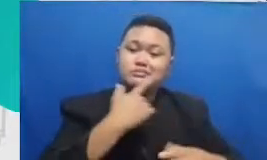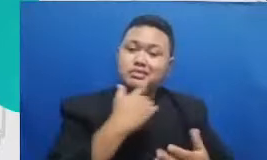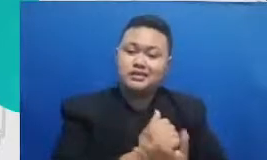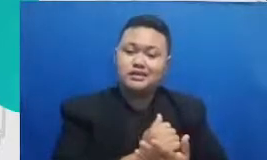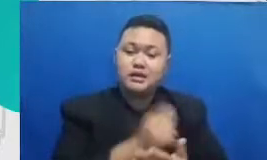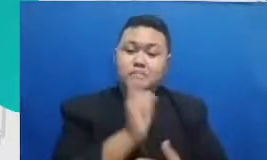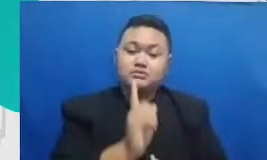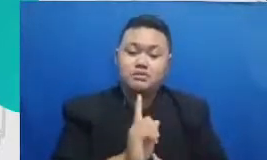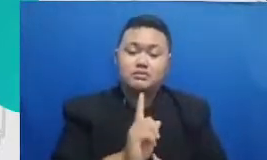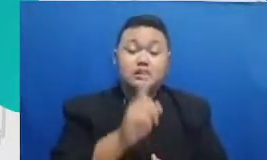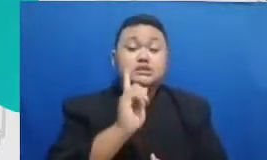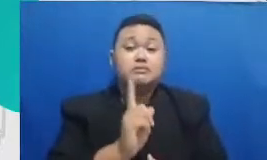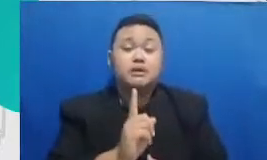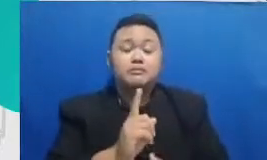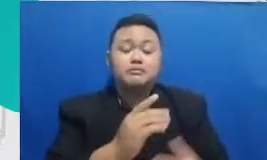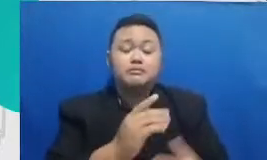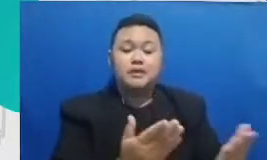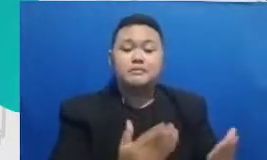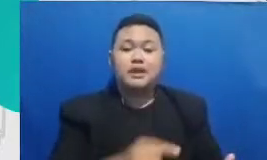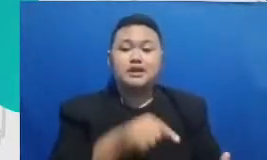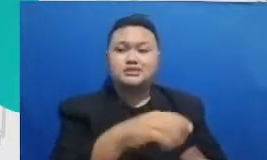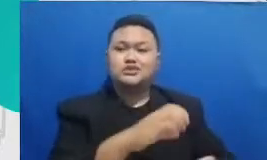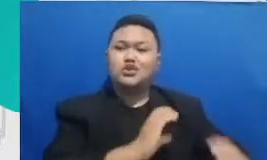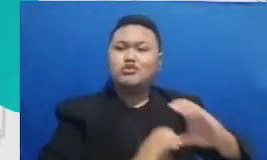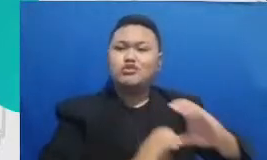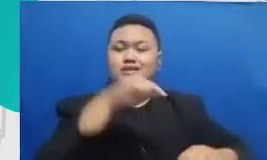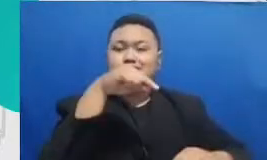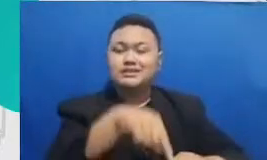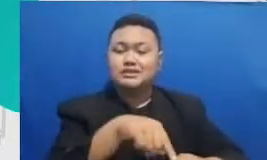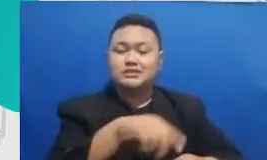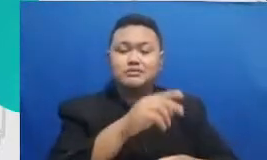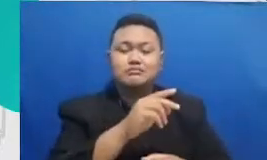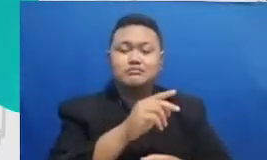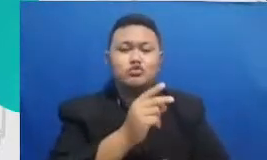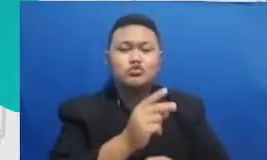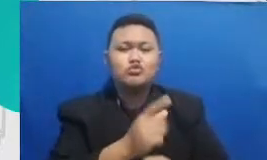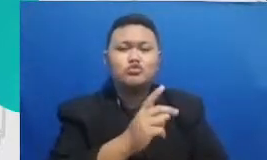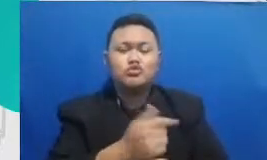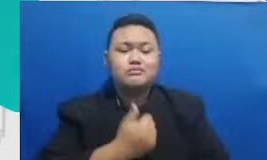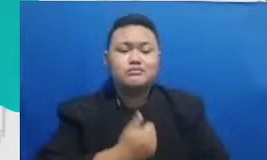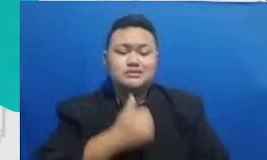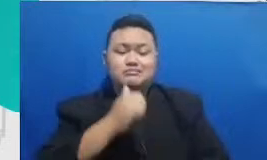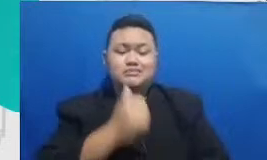Bapak dan Ibu bisa menyelesaikan memberikan perayaan kepada prestasi dan pencapaiannya